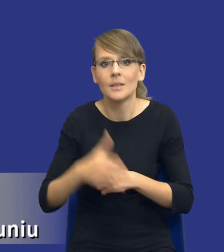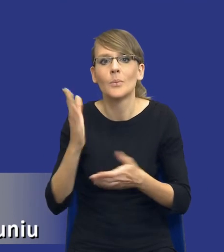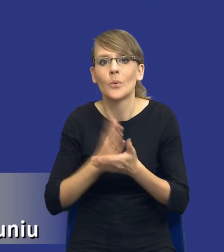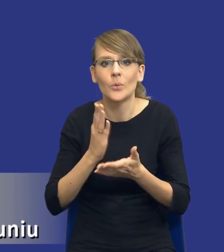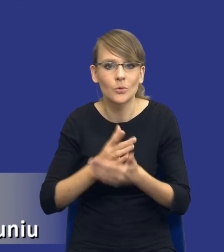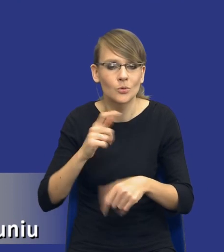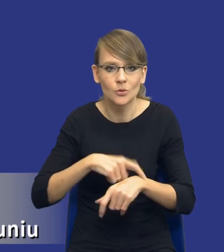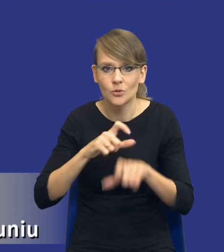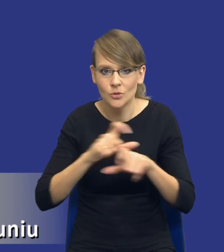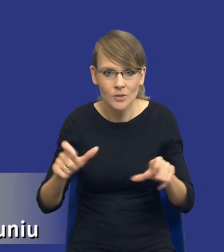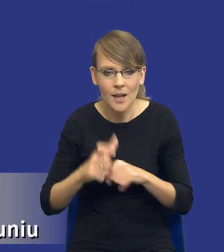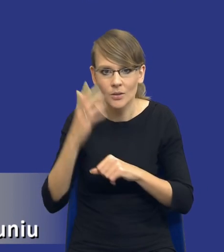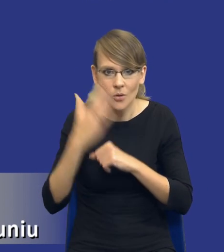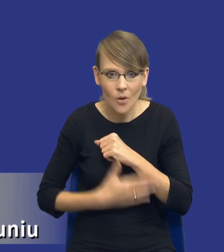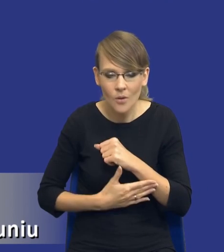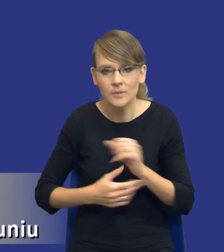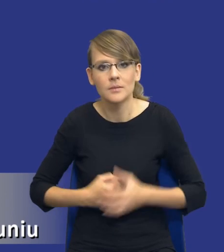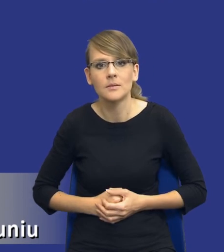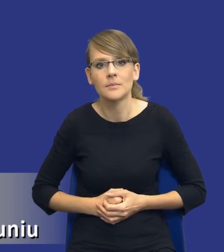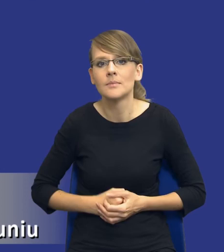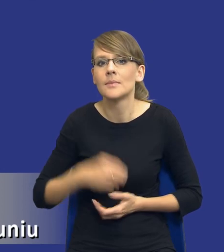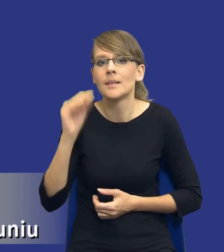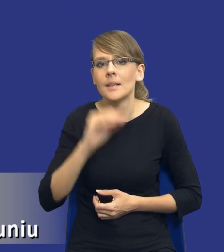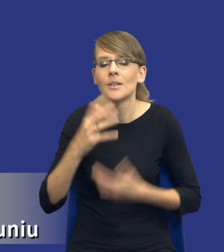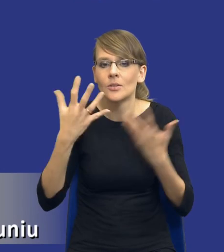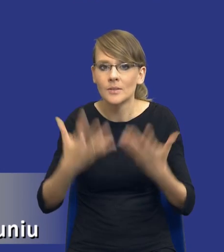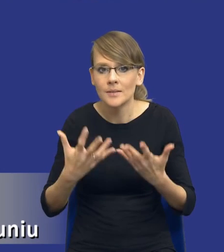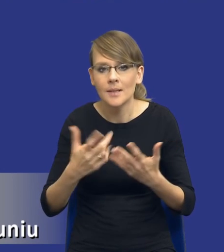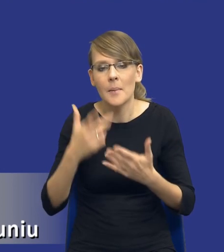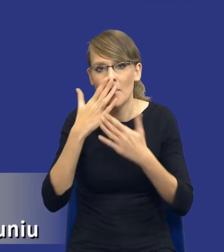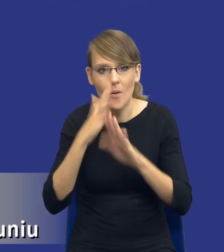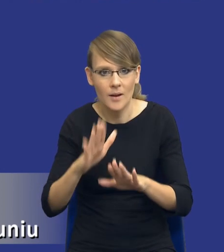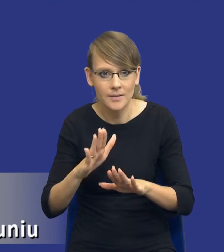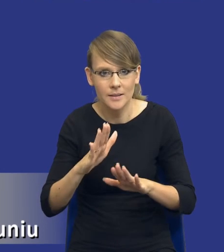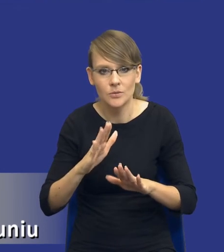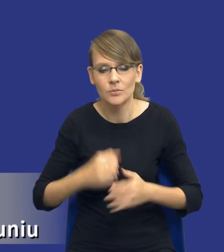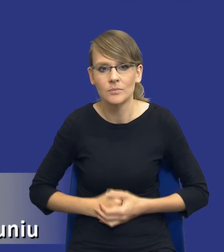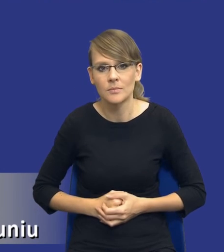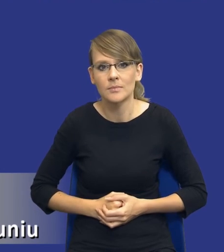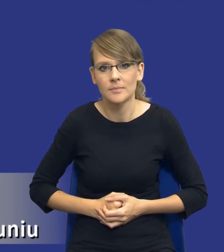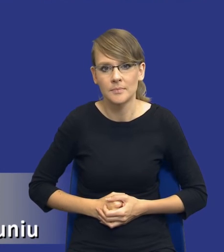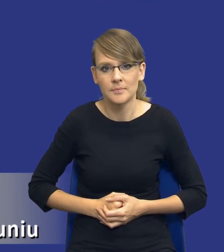Państwo, kończy i kończy czas, ja bym chciał tylko zwrócić Państwu uwagę, że takim